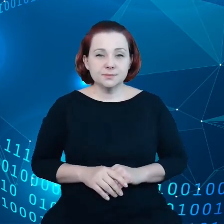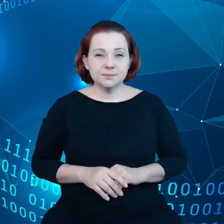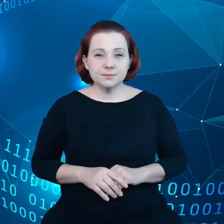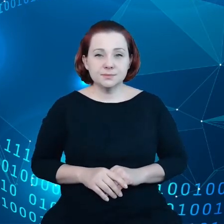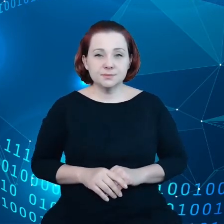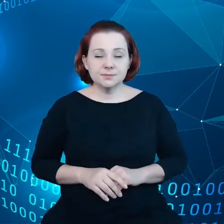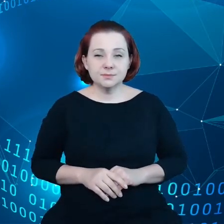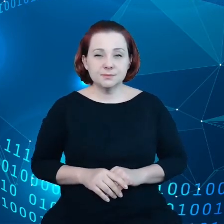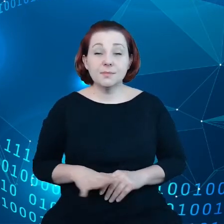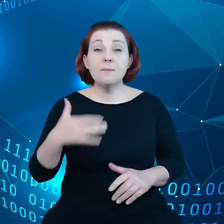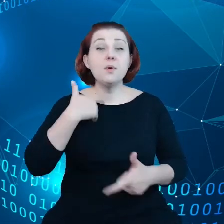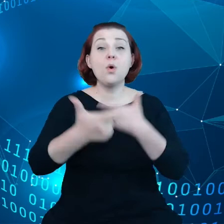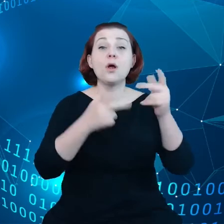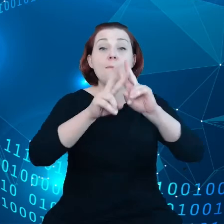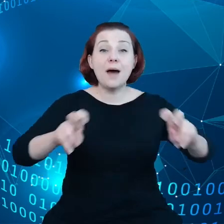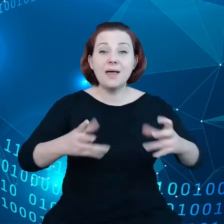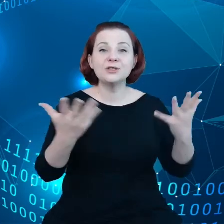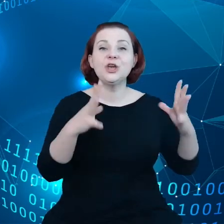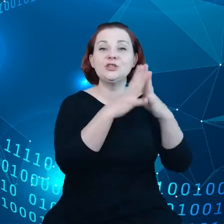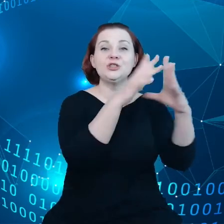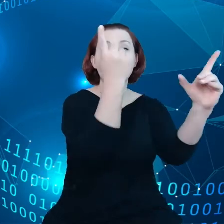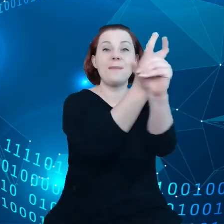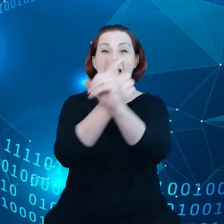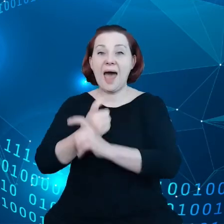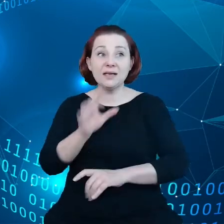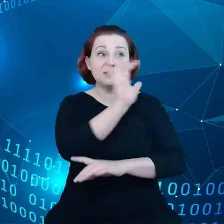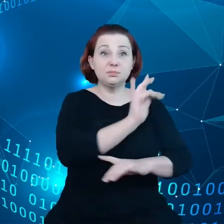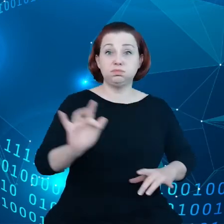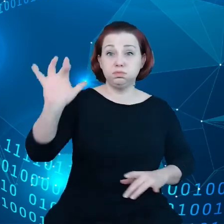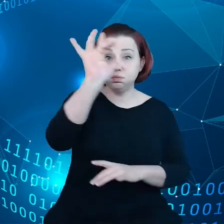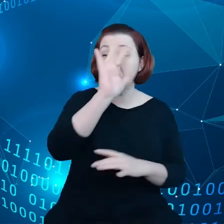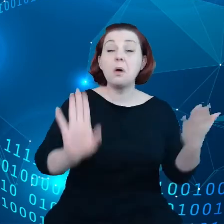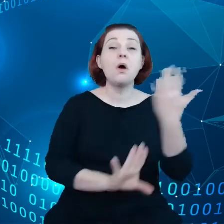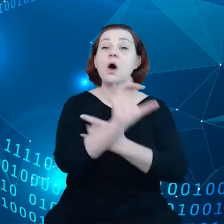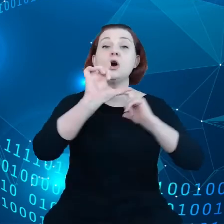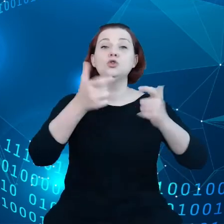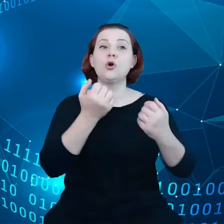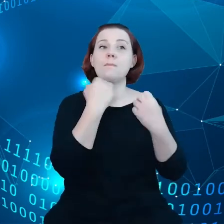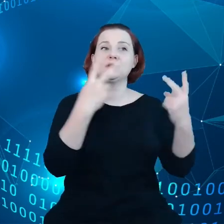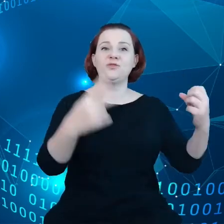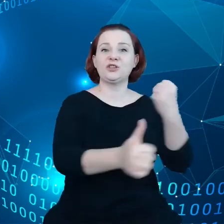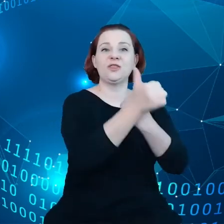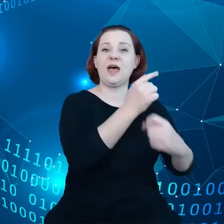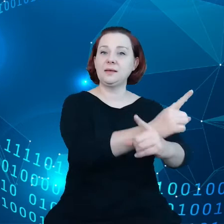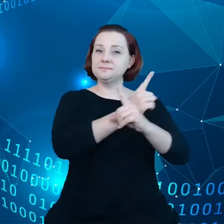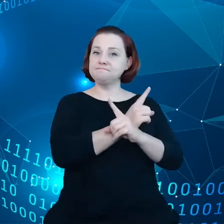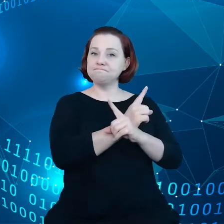Przeprowadzono badanie w 10 krajach i okazało się, że bardzo ważna jest suwerenność danych dla ponad połowy respondentów.